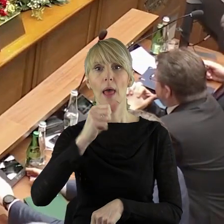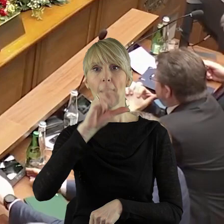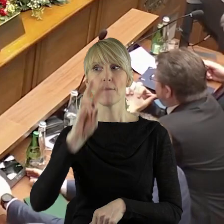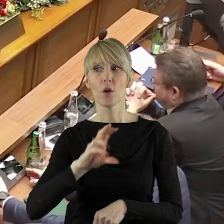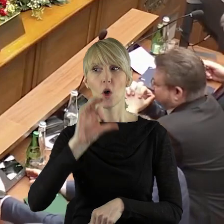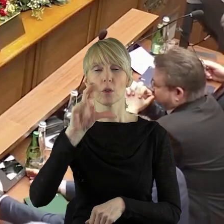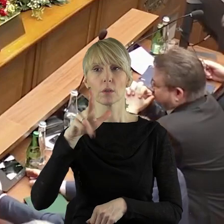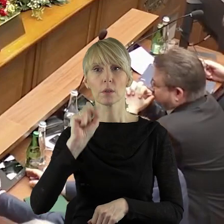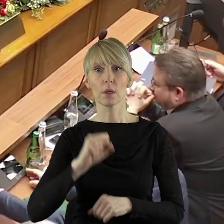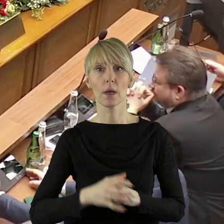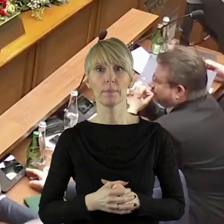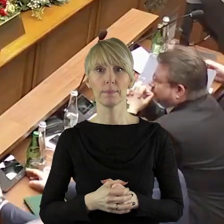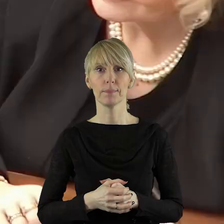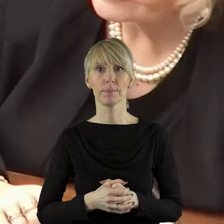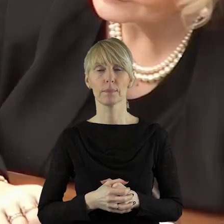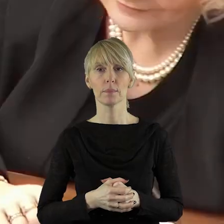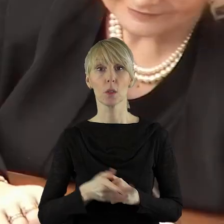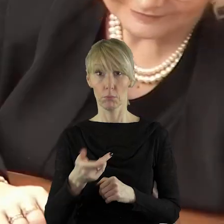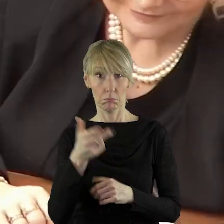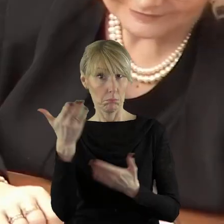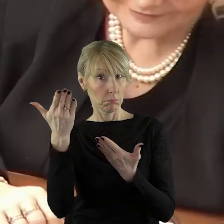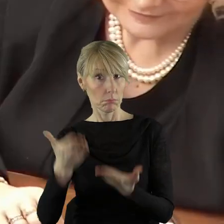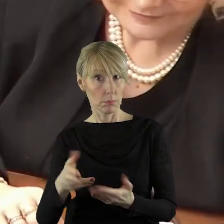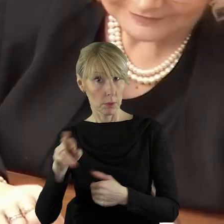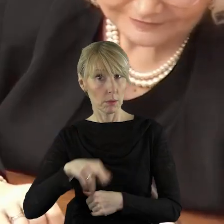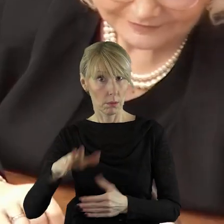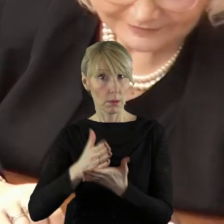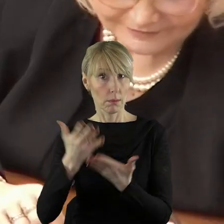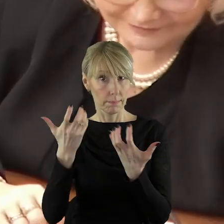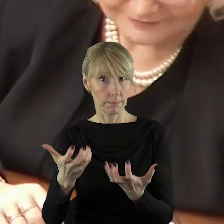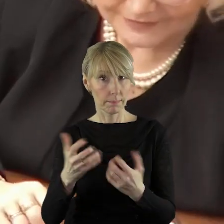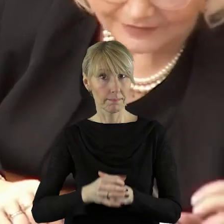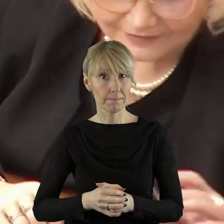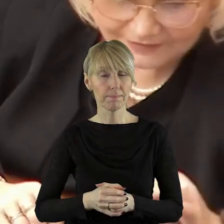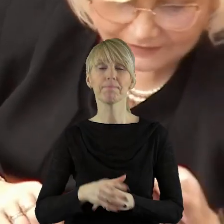Dziękuję bardzo. Czy pani radna wyraża zgodę?